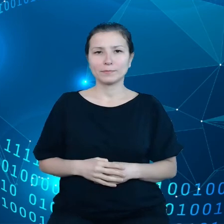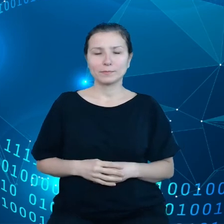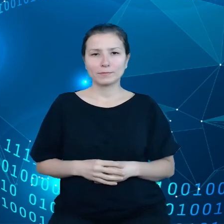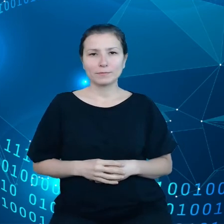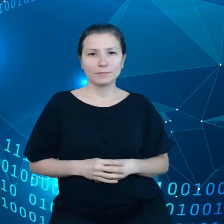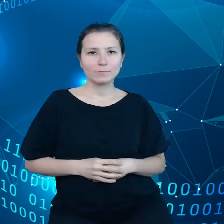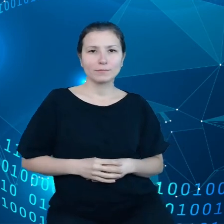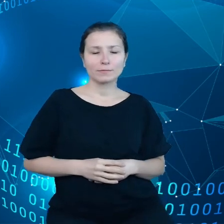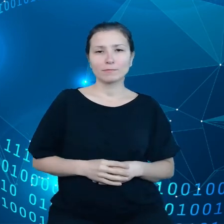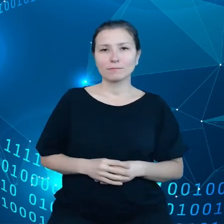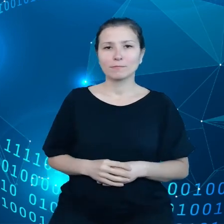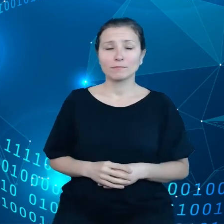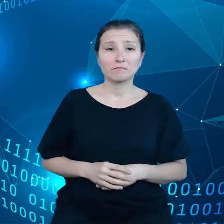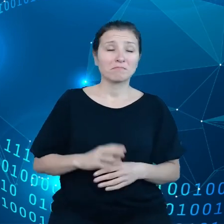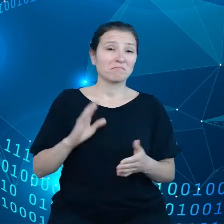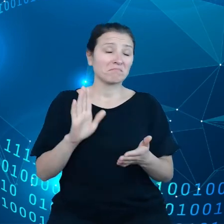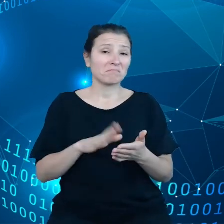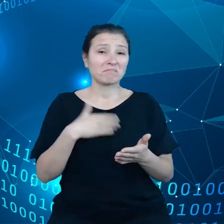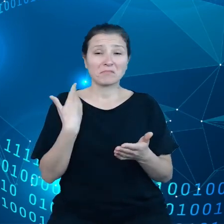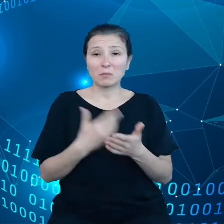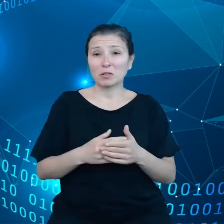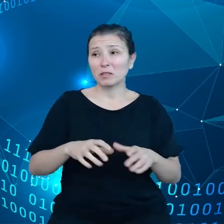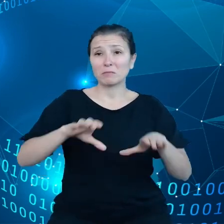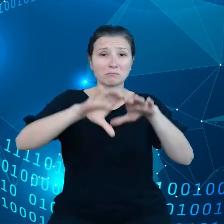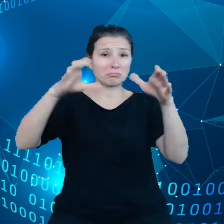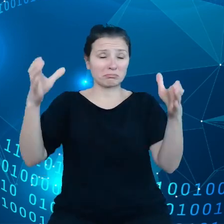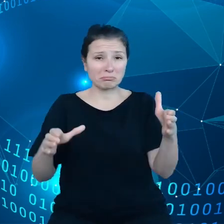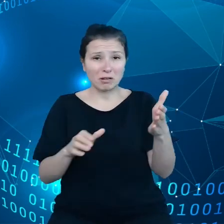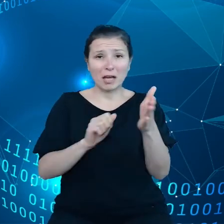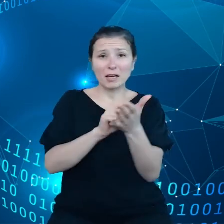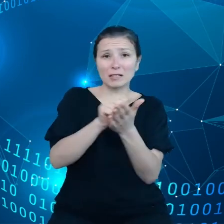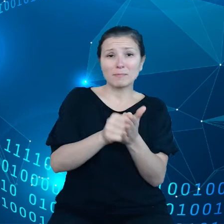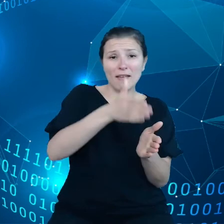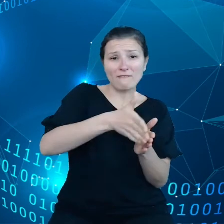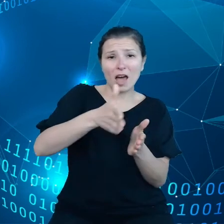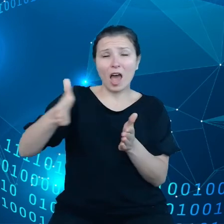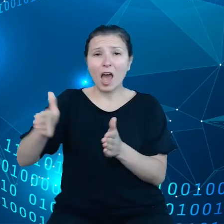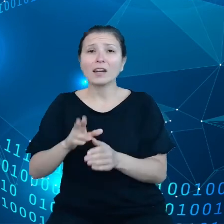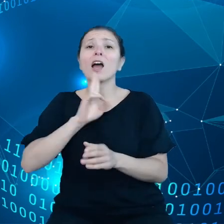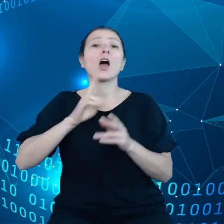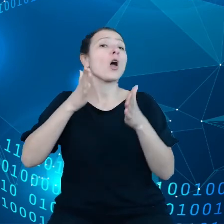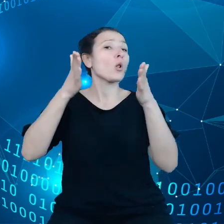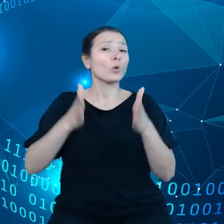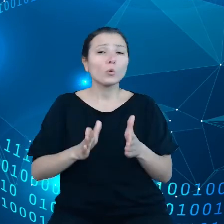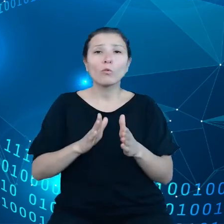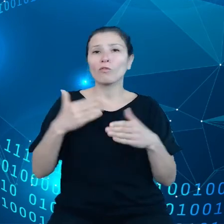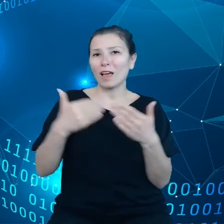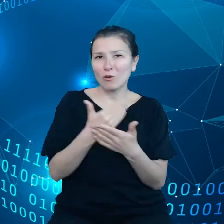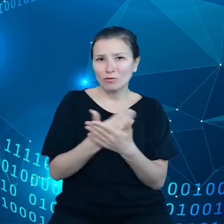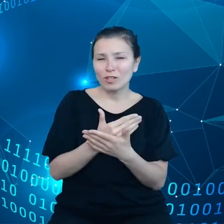czy też mówimy o zmywarce czy o lodówce nowoczesnej czy o asystencie głosowym, większość użytkowników